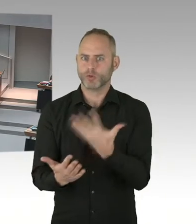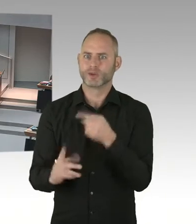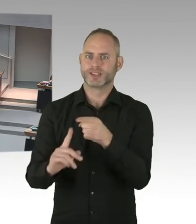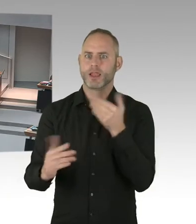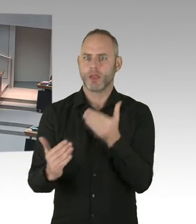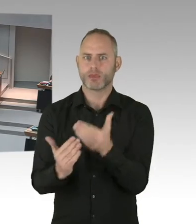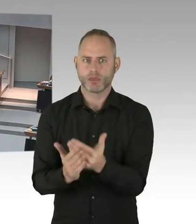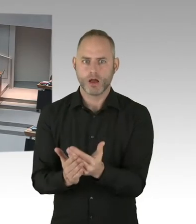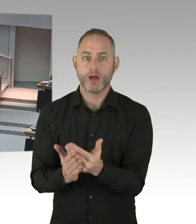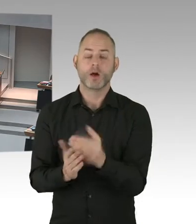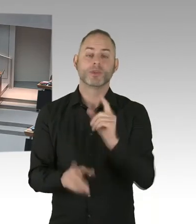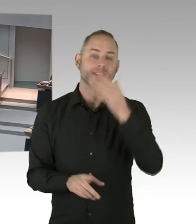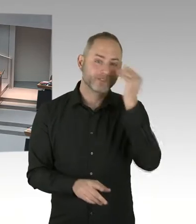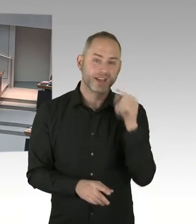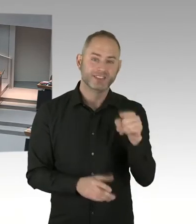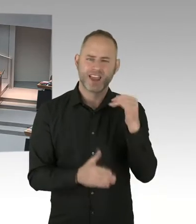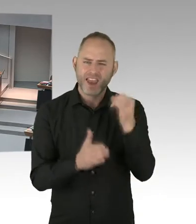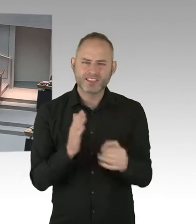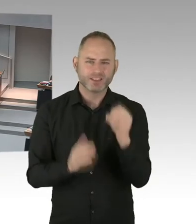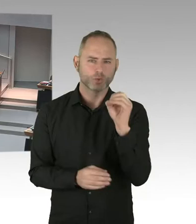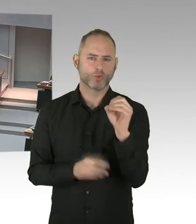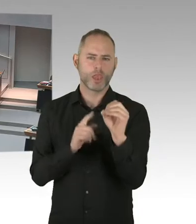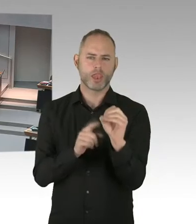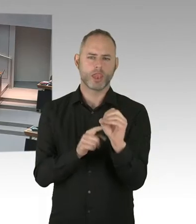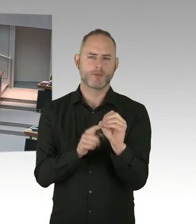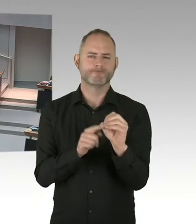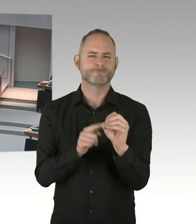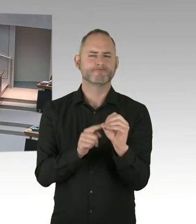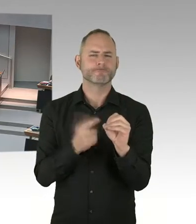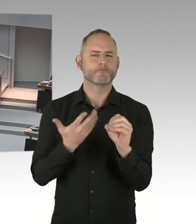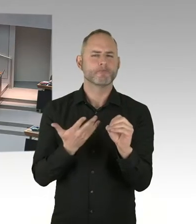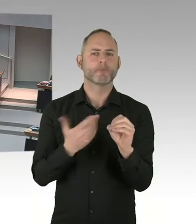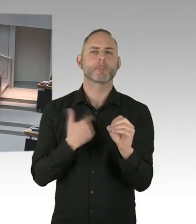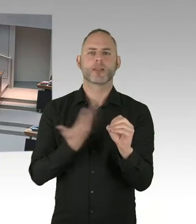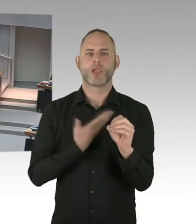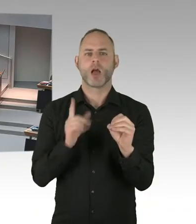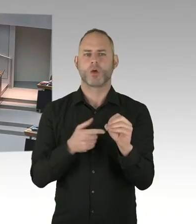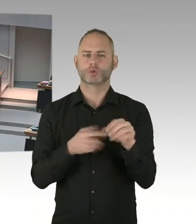Ja, bitteschön. Dann bekommen Sie das Wort. (Sprecherwechsel) Ja vielen Dank, vielen Dank Frau Senatorin für die Beantwortung.